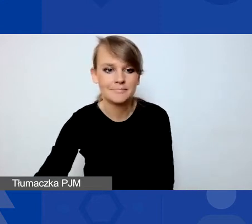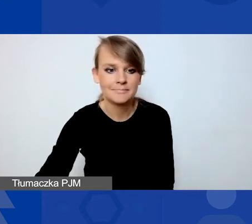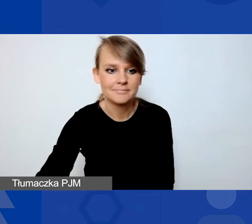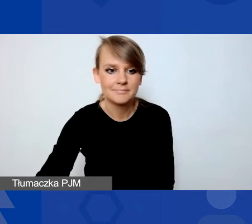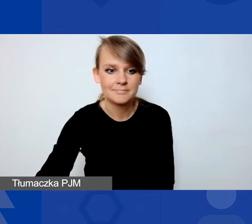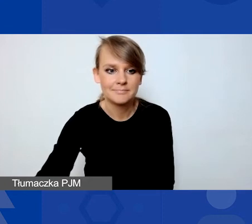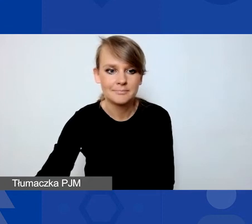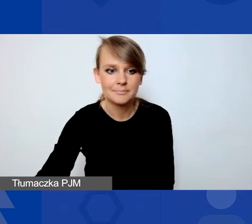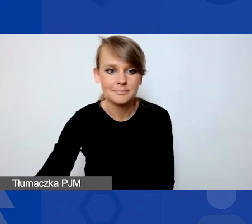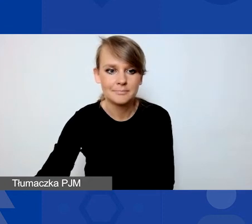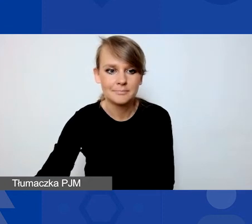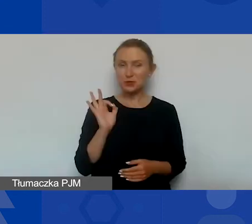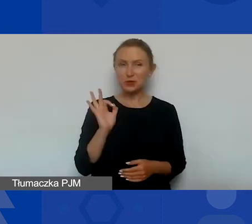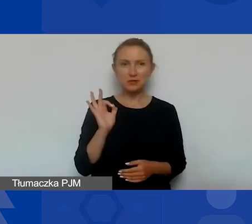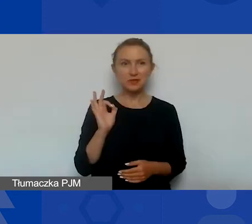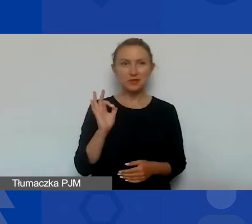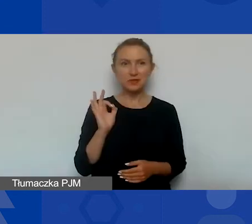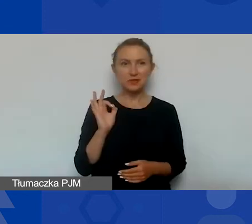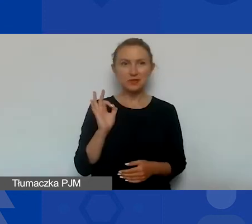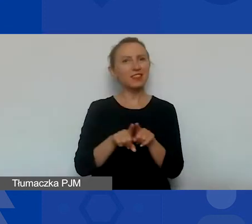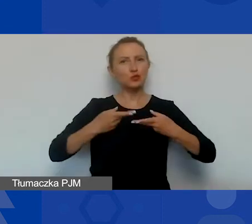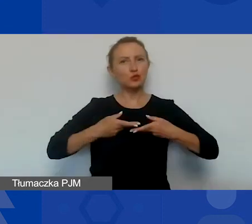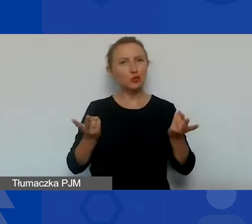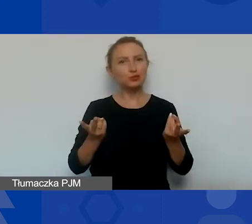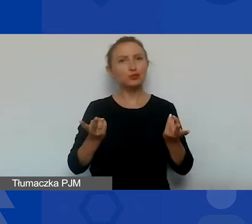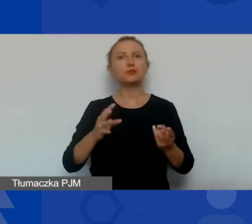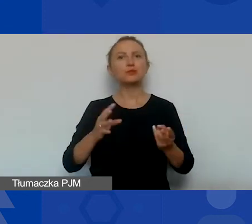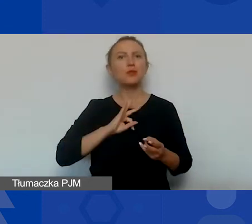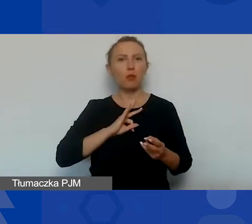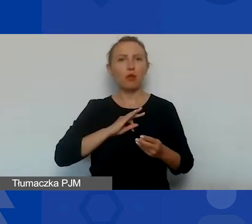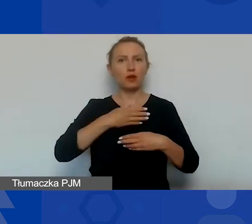Dzień dobry państwu. Ja też udostępnię moją prezentację na początek.